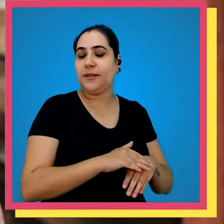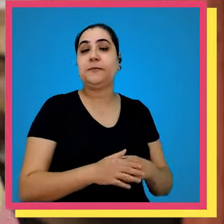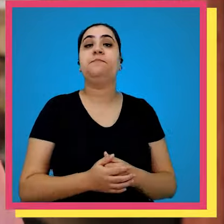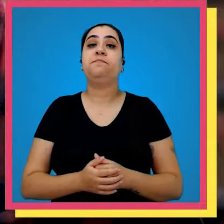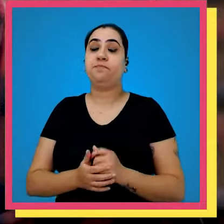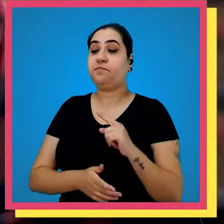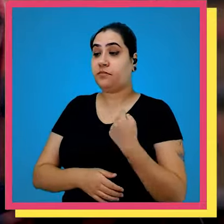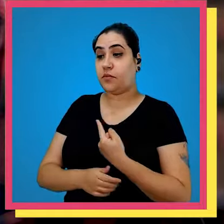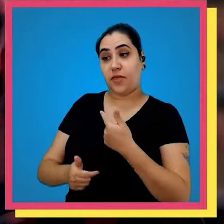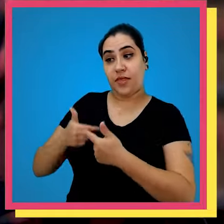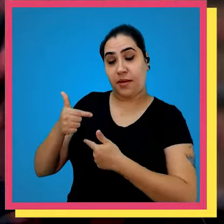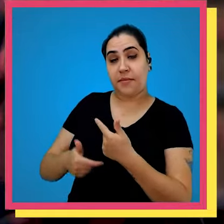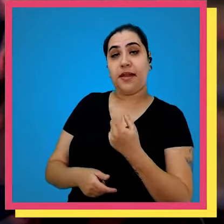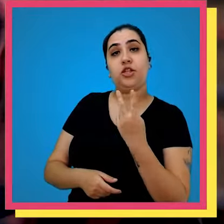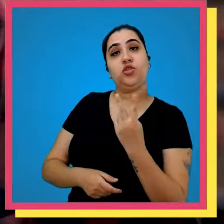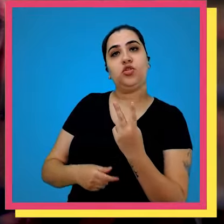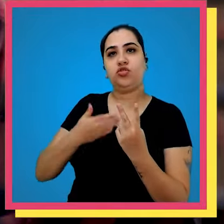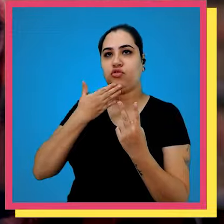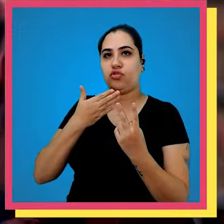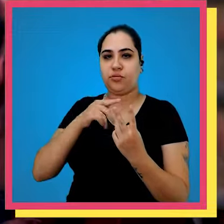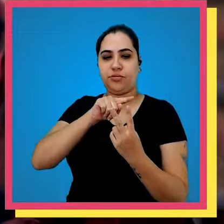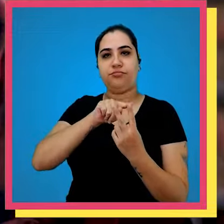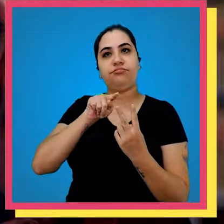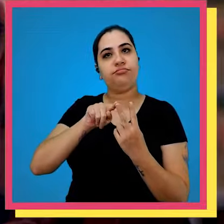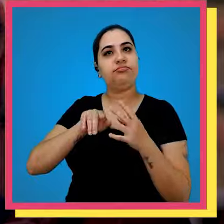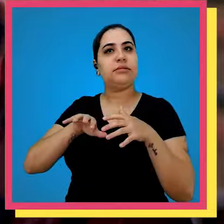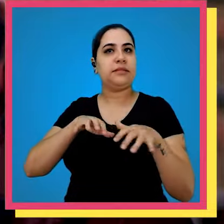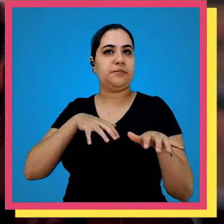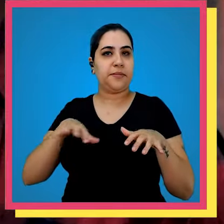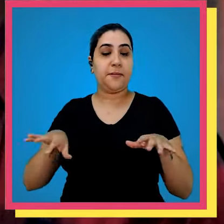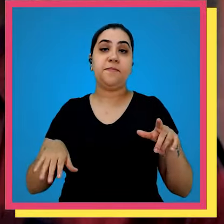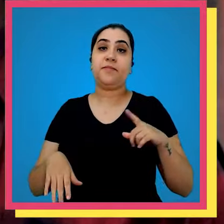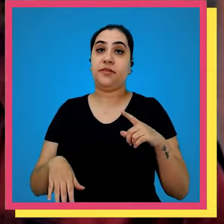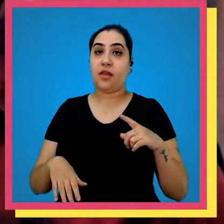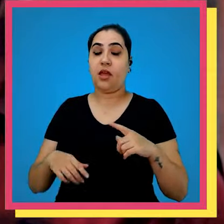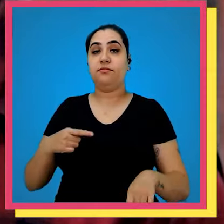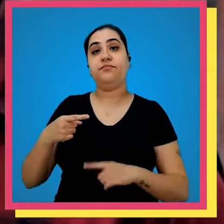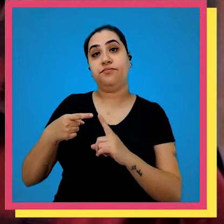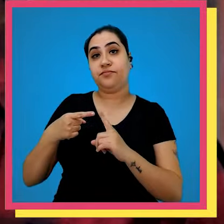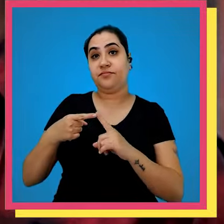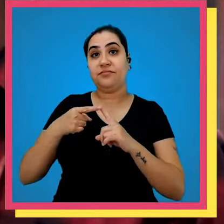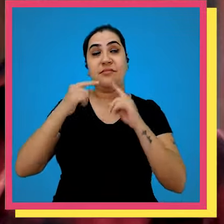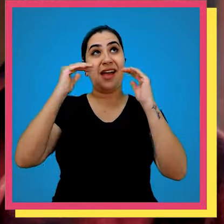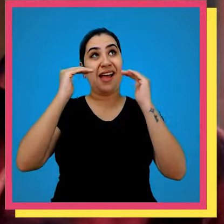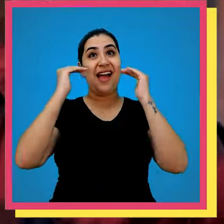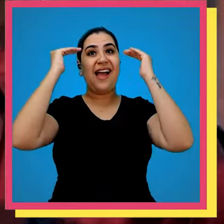estoque Olha nós trabalhamos com dois tipos de separação nós temos a separação do alto que